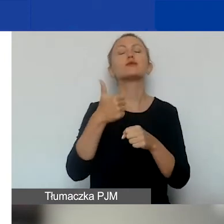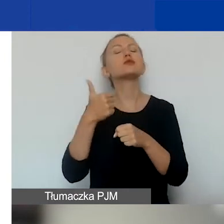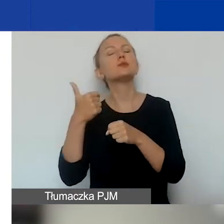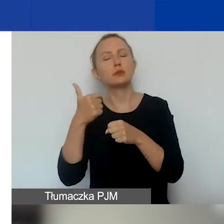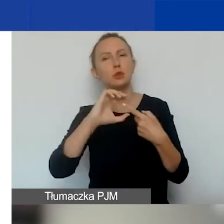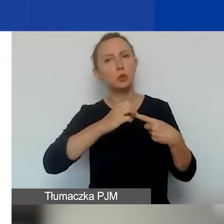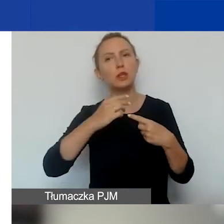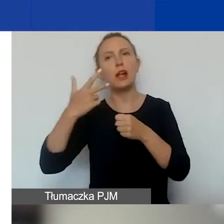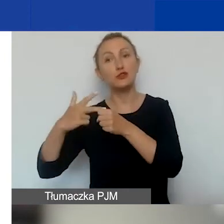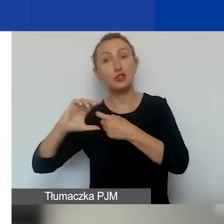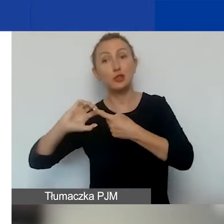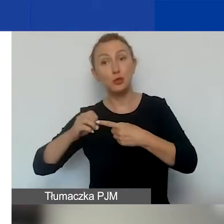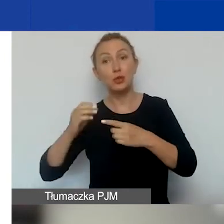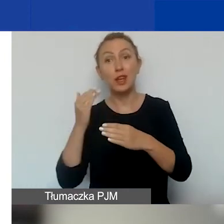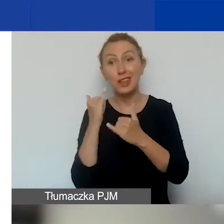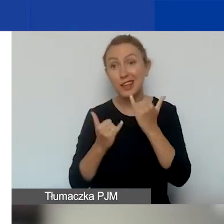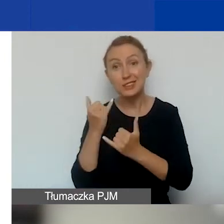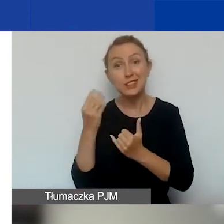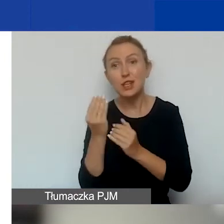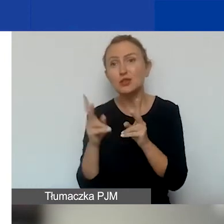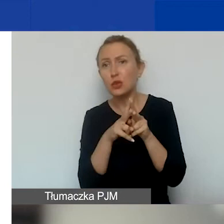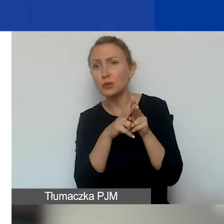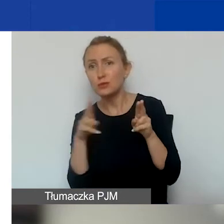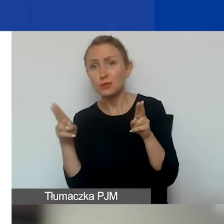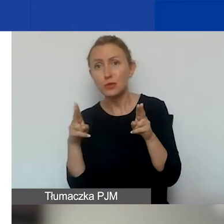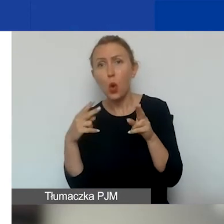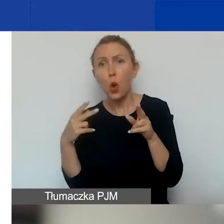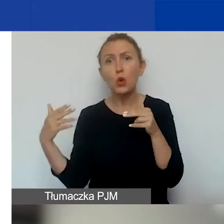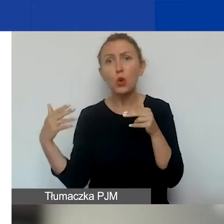Jeżeli w tej ostatniej odsłonie złożycie projekt,